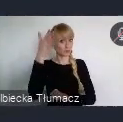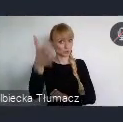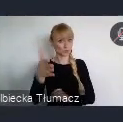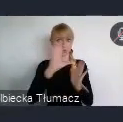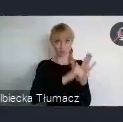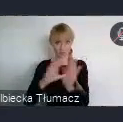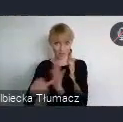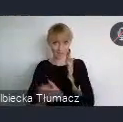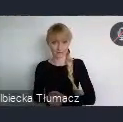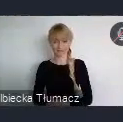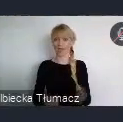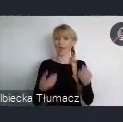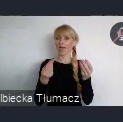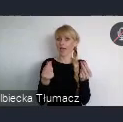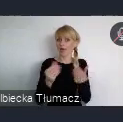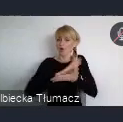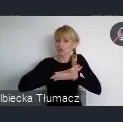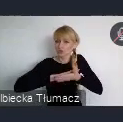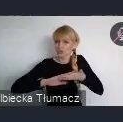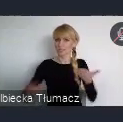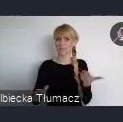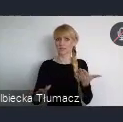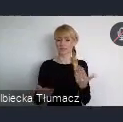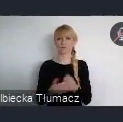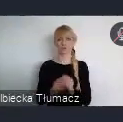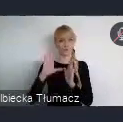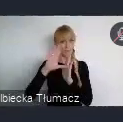3. Innowacje i technologie. 4. Budowanie odporności miejskich.